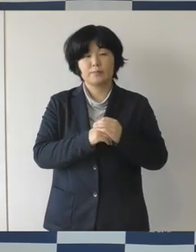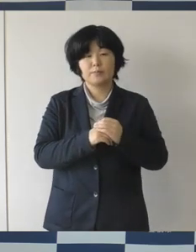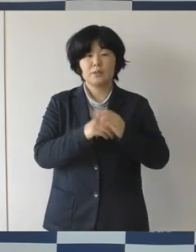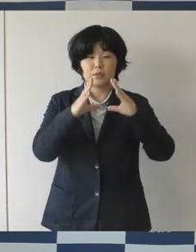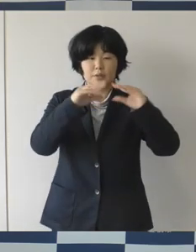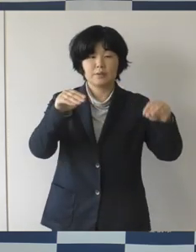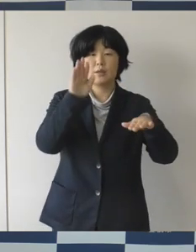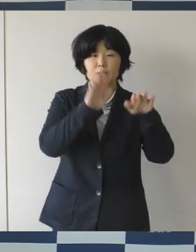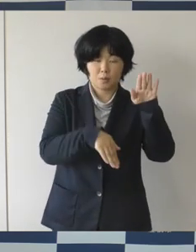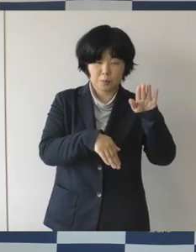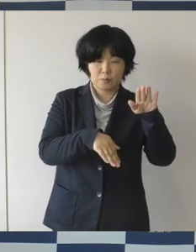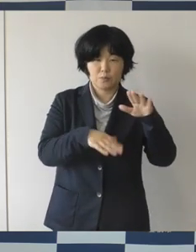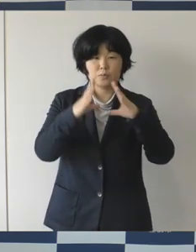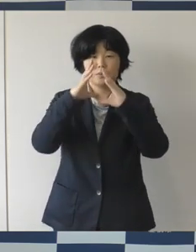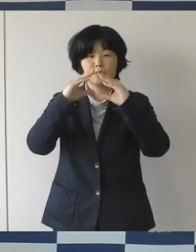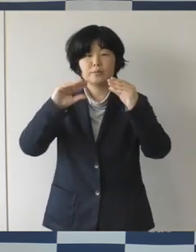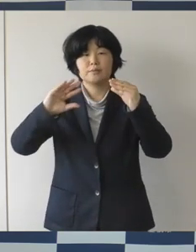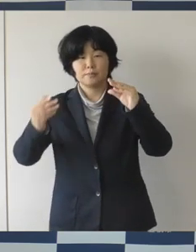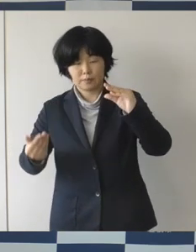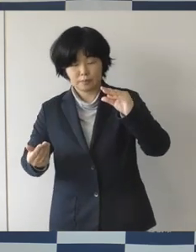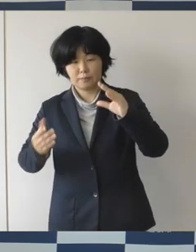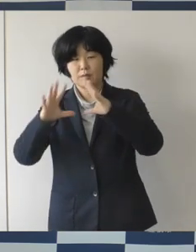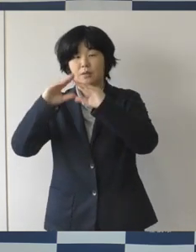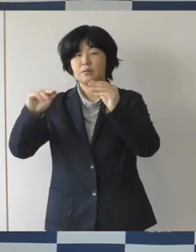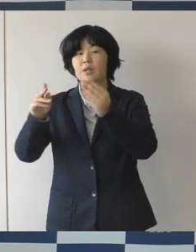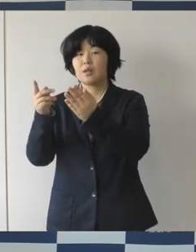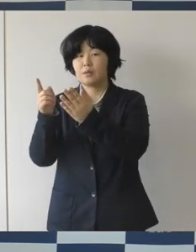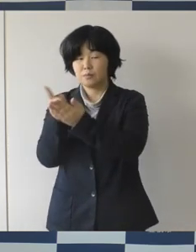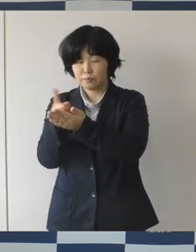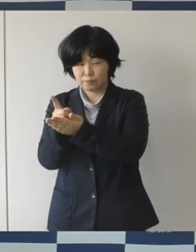性自任に関わる不安や悩み、権利侵害を